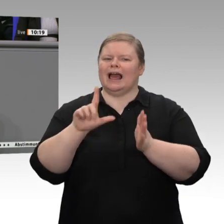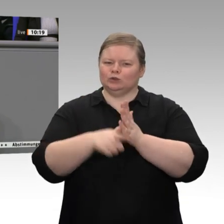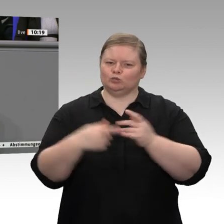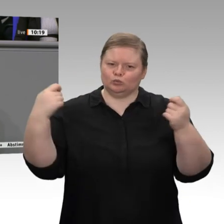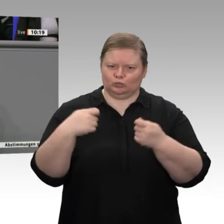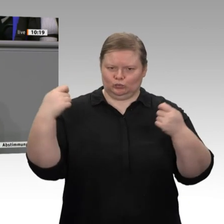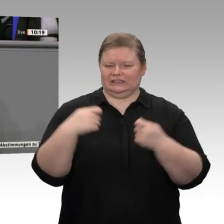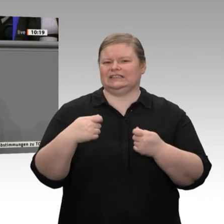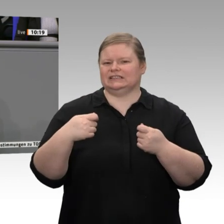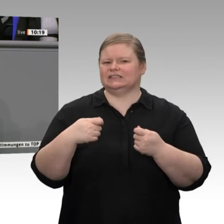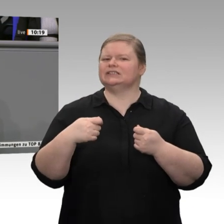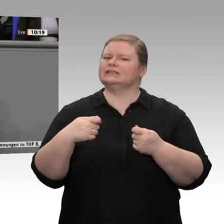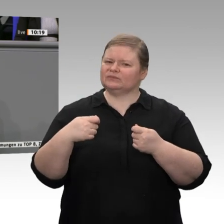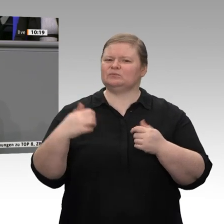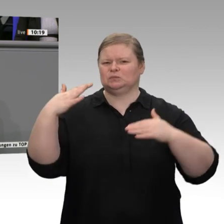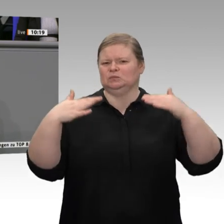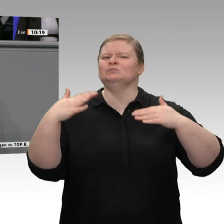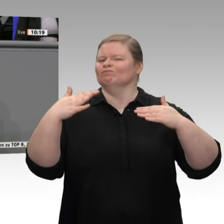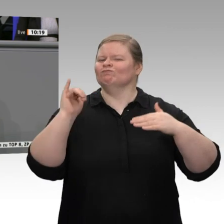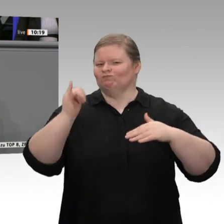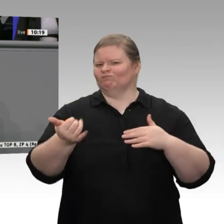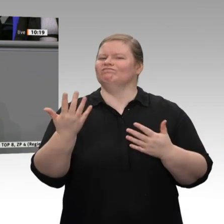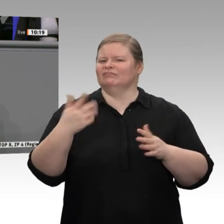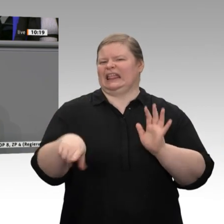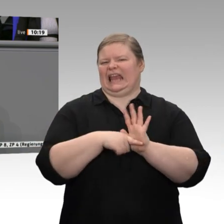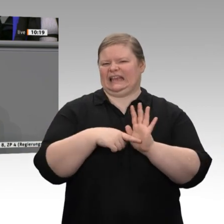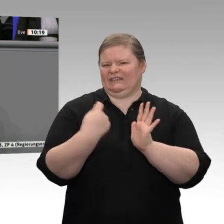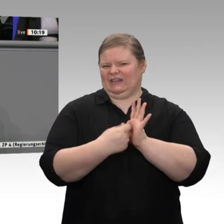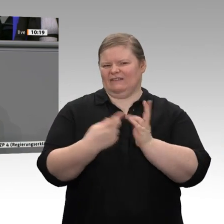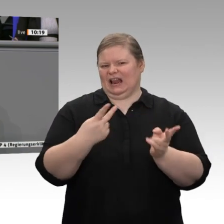muss Deutschland aktiv seinen überbordenden Leistungsbilanzüberschuss reduzieren und